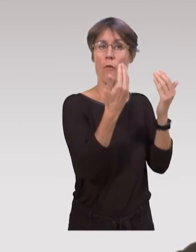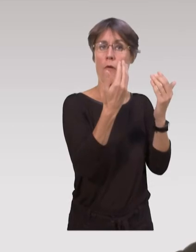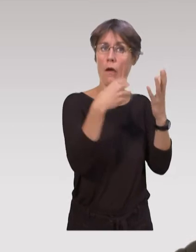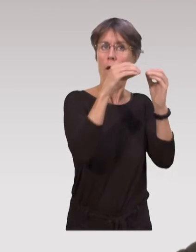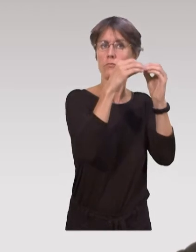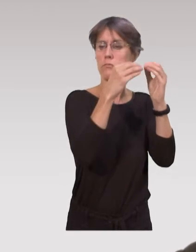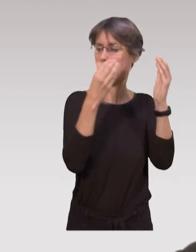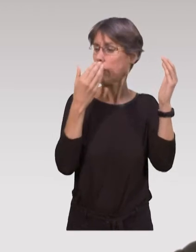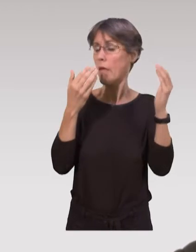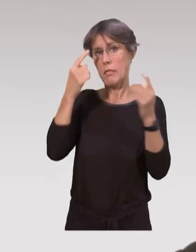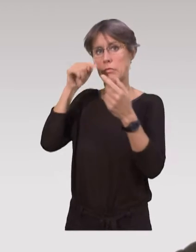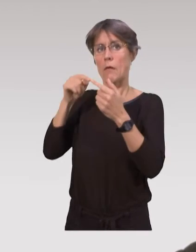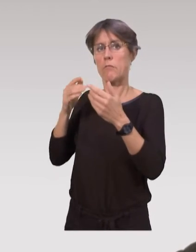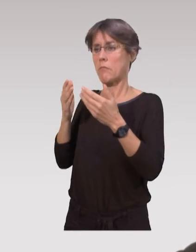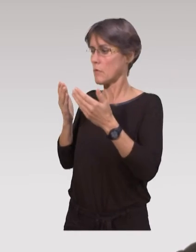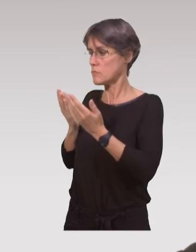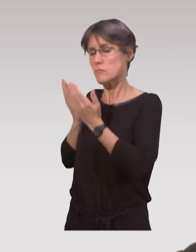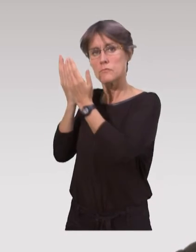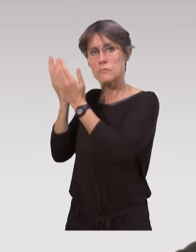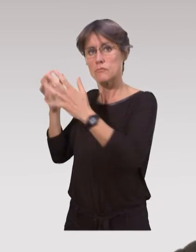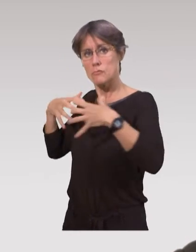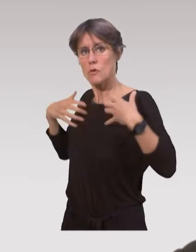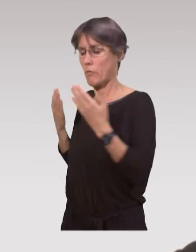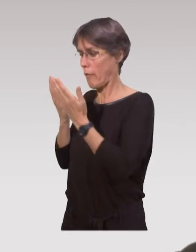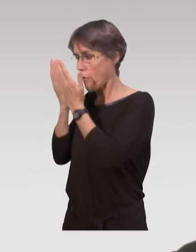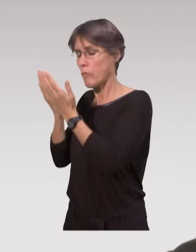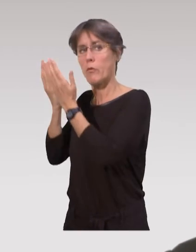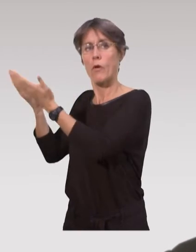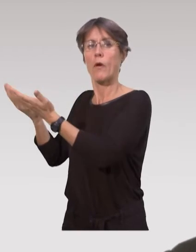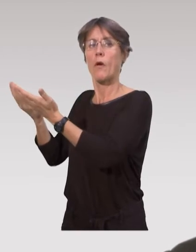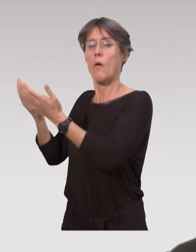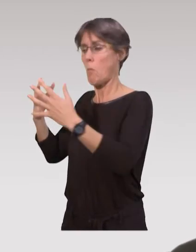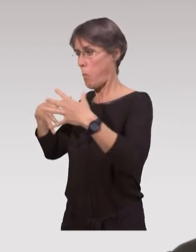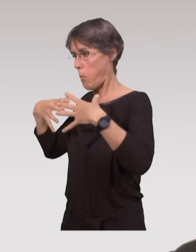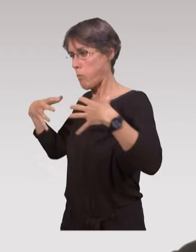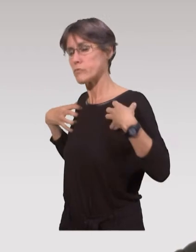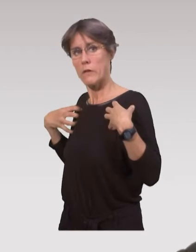on intègre tout l’aspect traiter et utiliser des données,